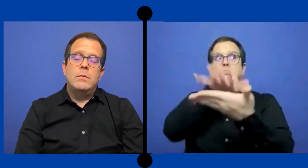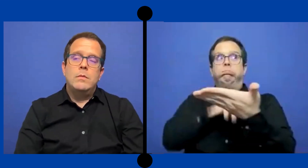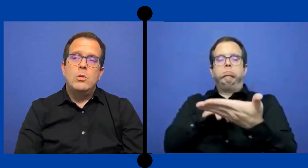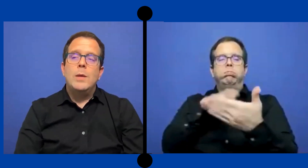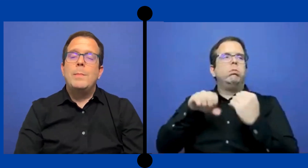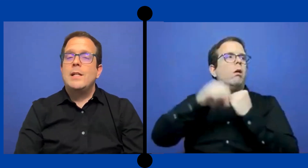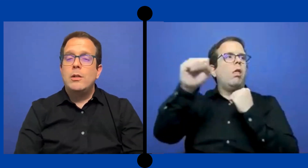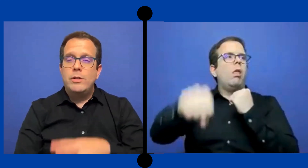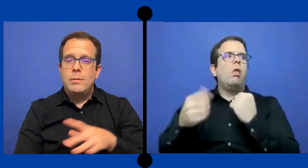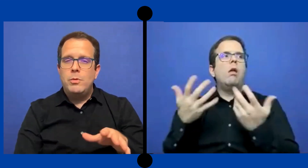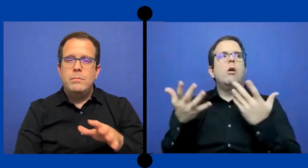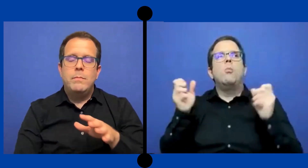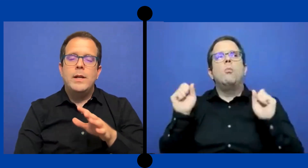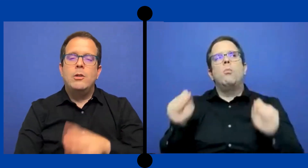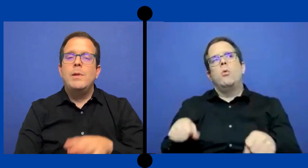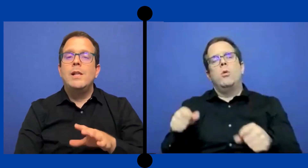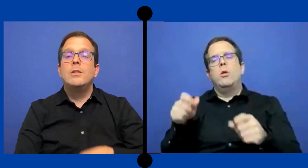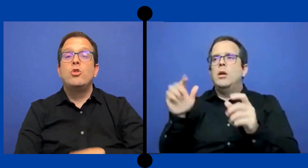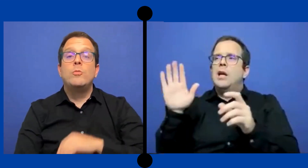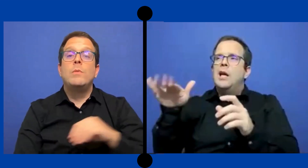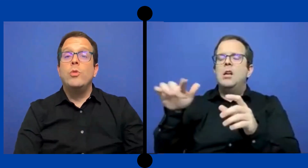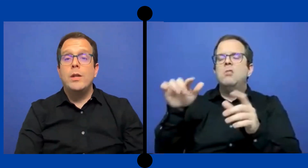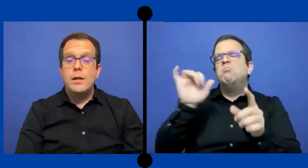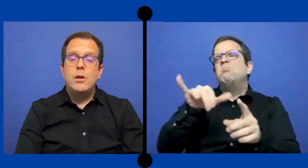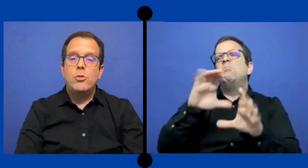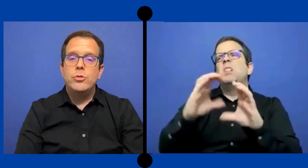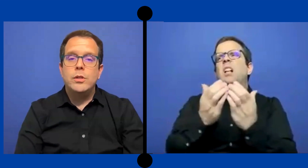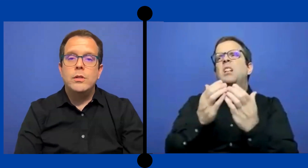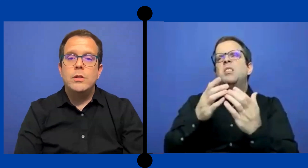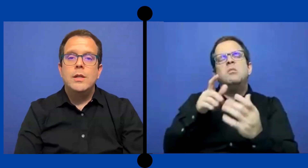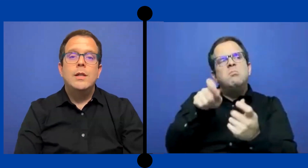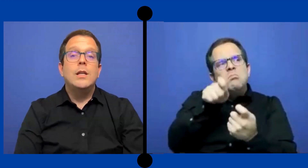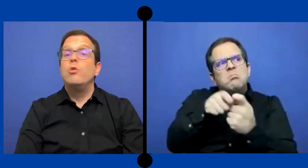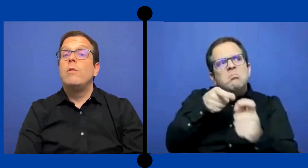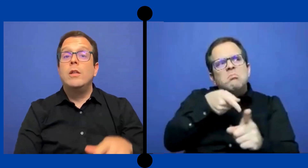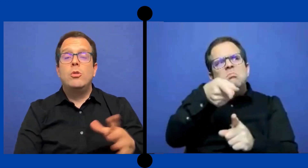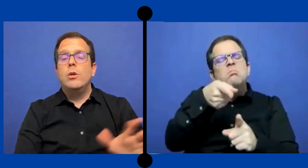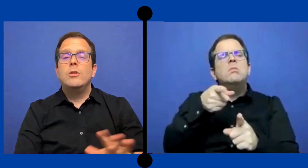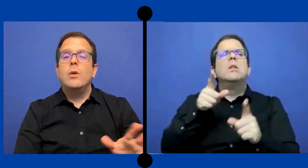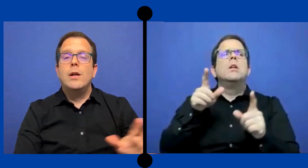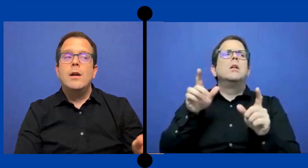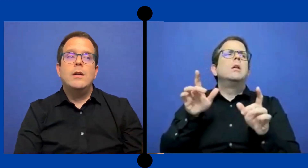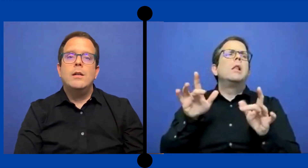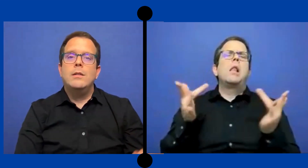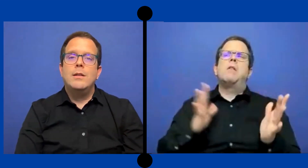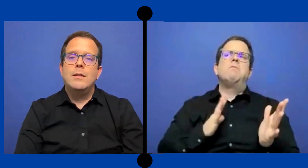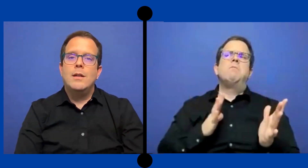Con el pasar de los tiempos para el 2018 me mudé a ... Austin y no he visto eso acá en Texas.